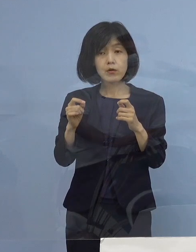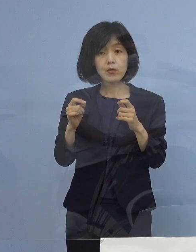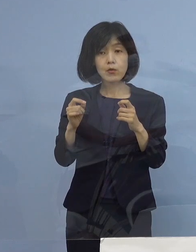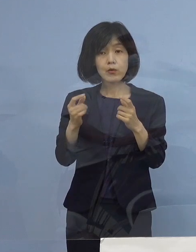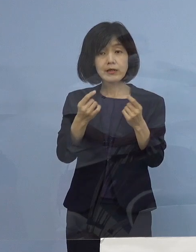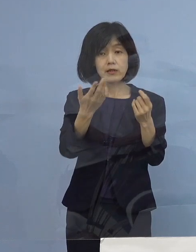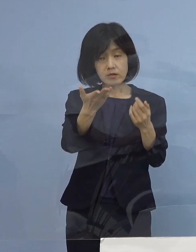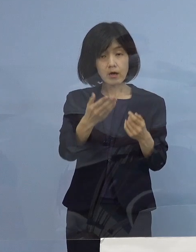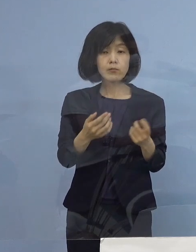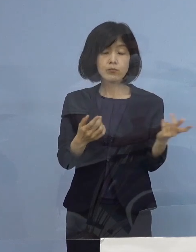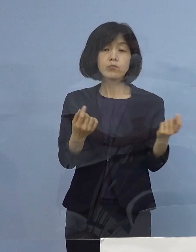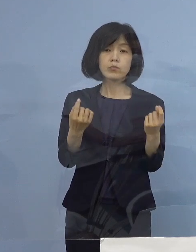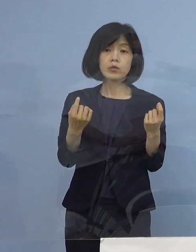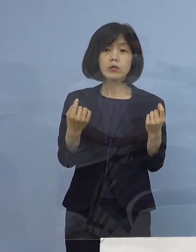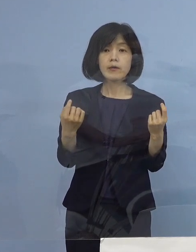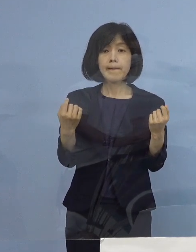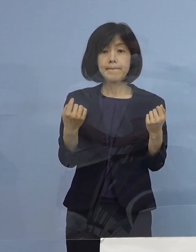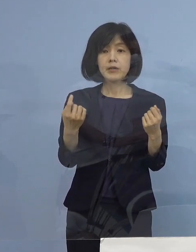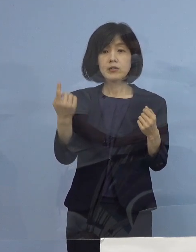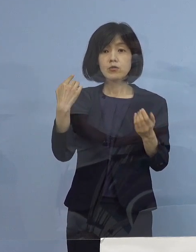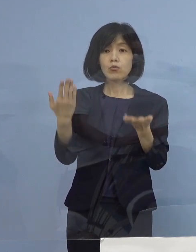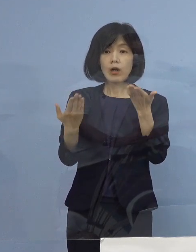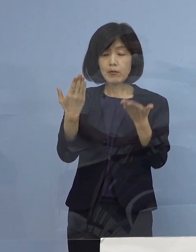（知事） 今回昨日から比べると11名増えて